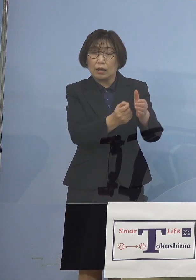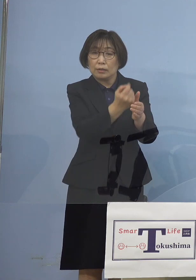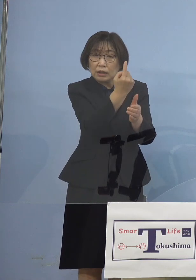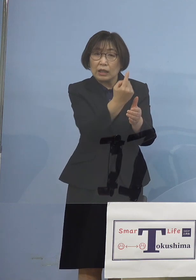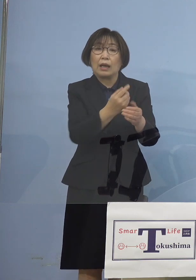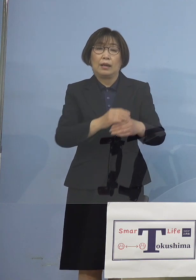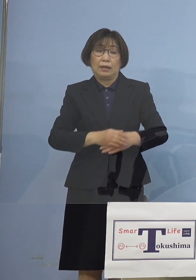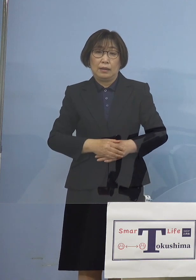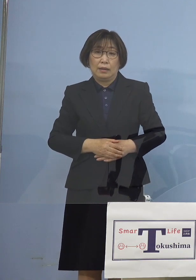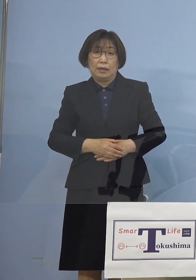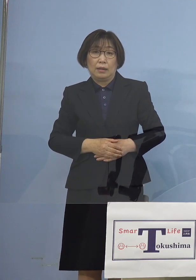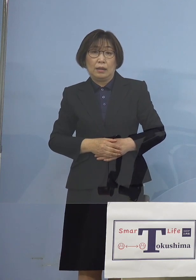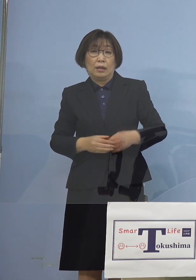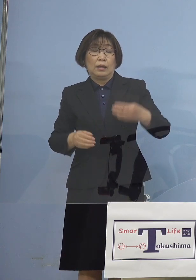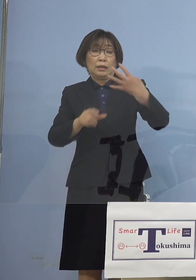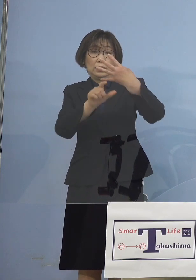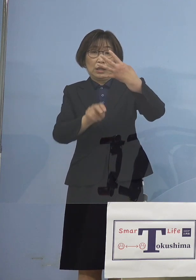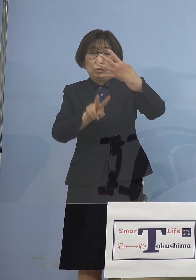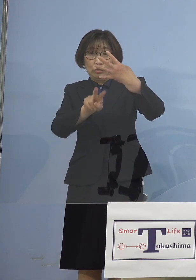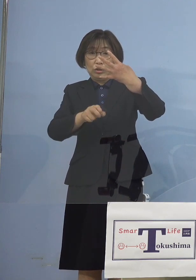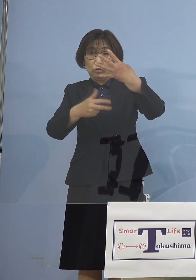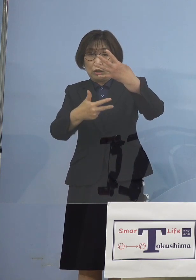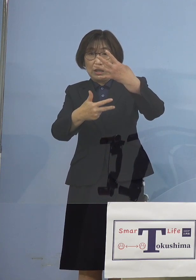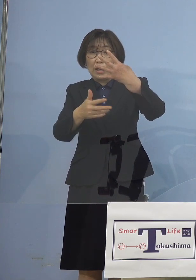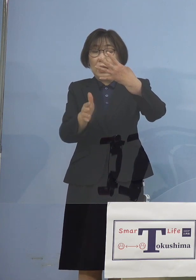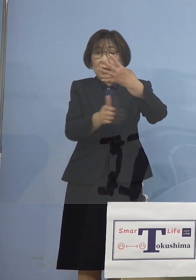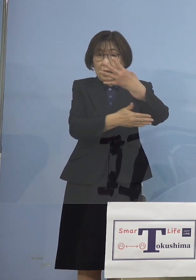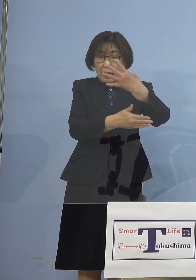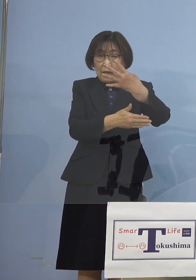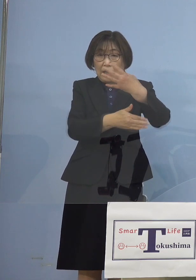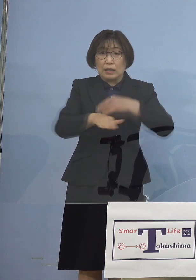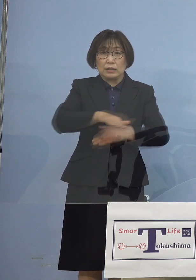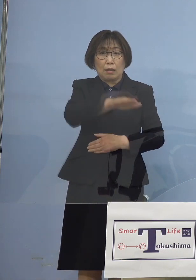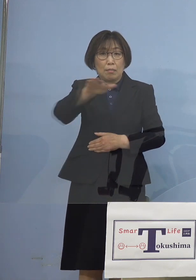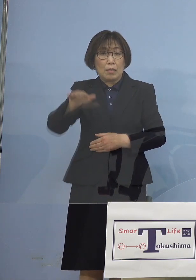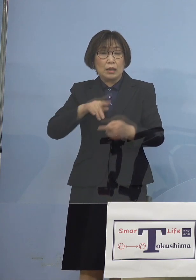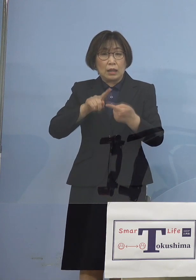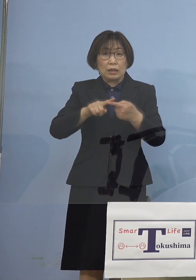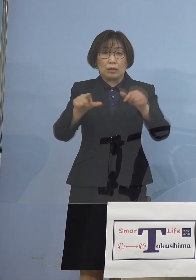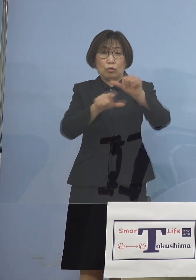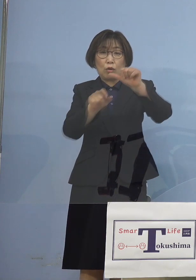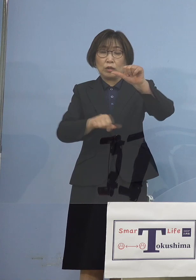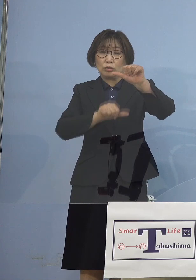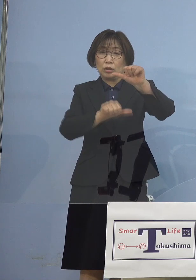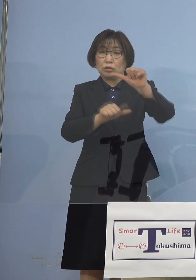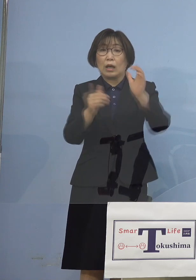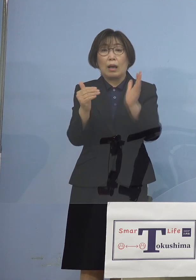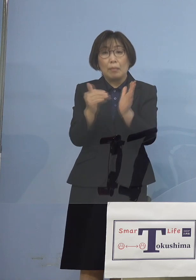27日から今度は全面的に 5月5日までクラブ活動を